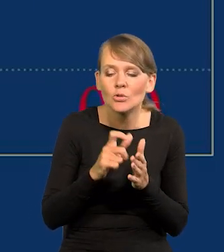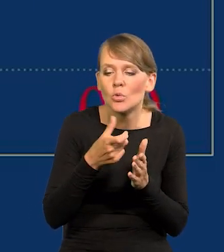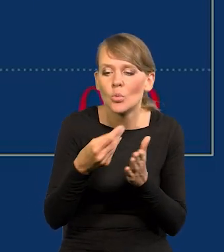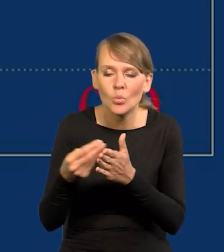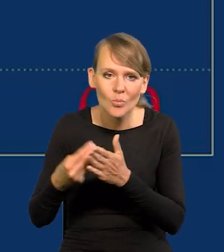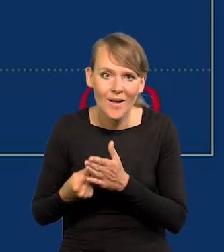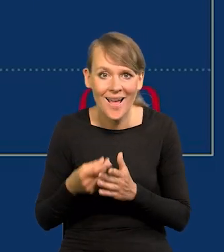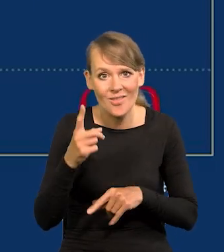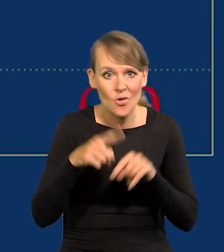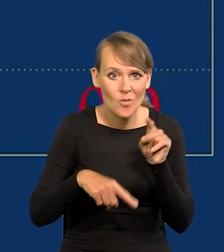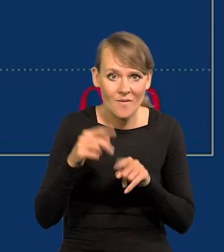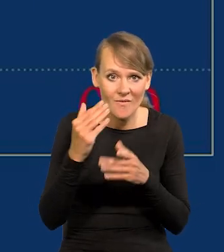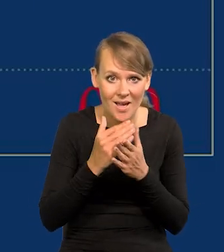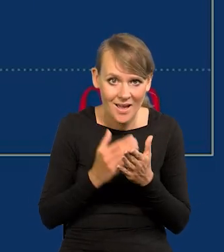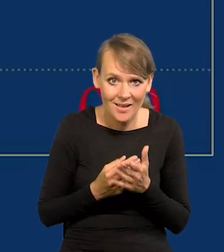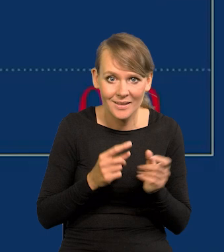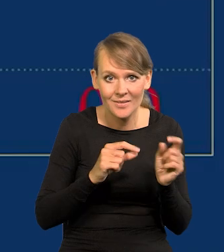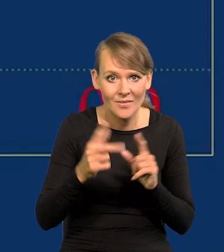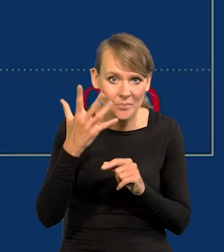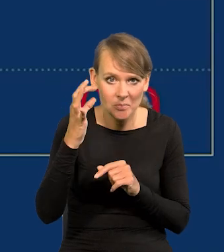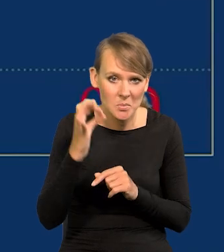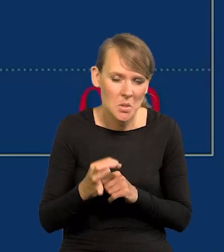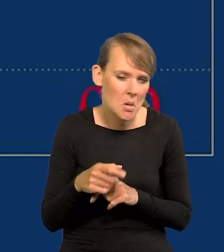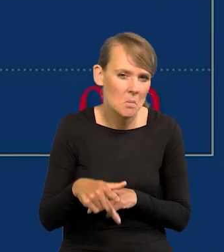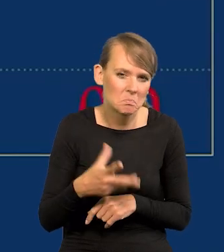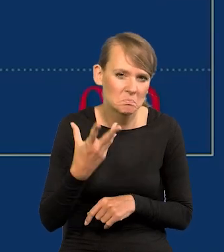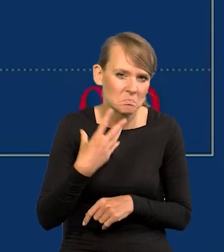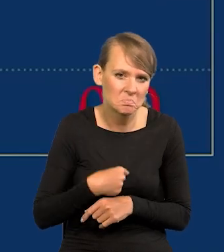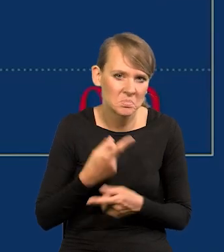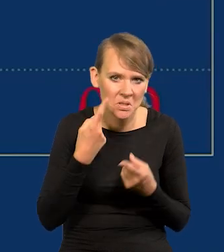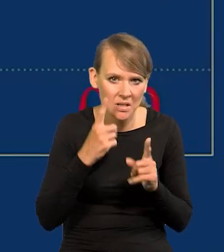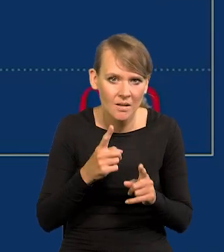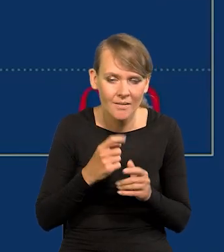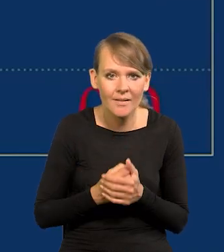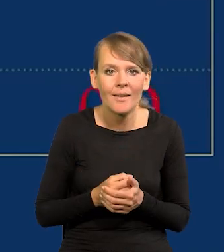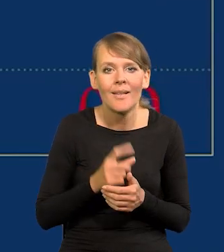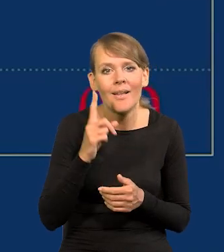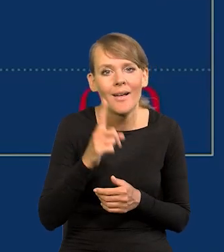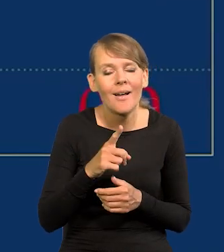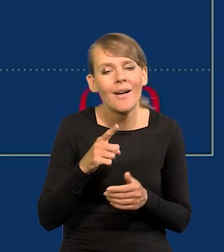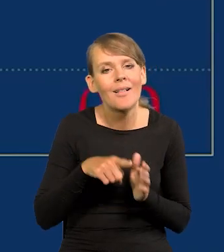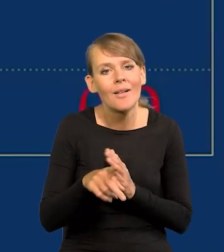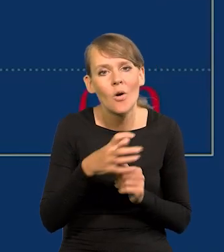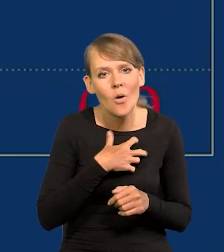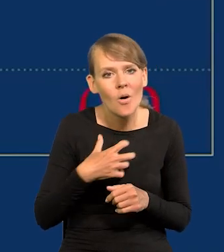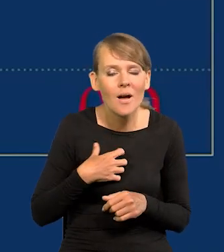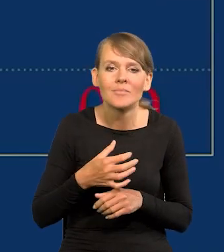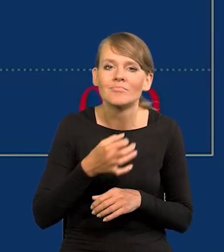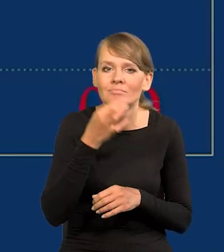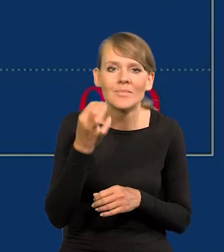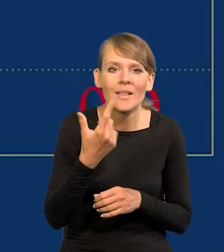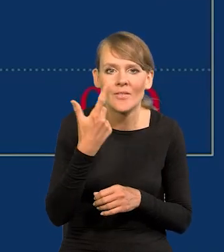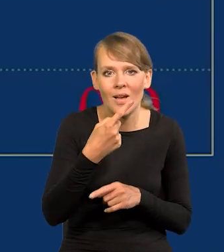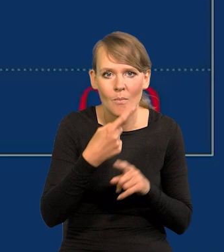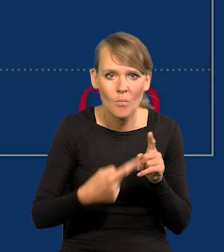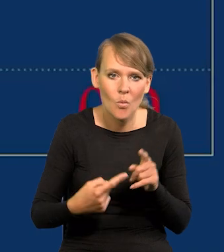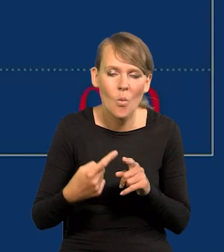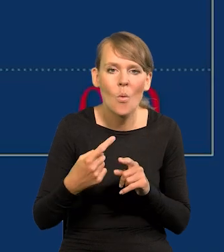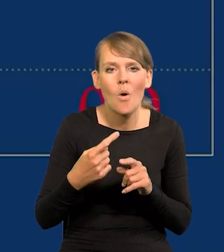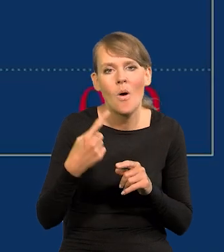Ale w normalnych warunkach inflacja do 5% jest niezauważalna. ale za optymalną dla naszej gospodarki uważamy 2,5 plus minus 1.